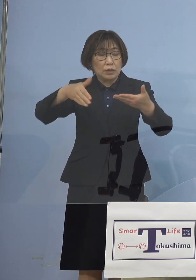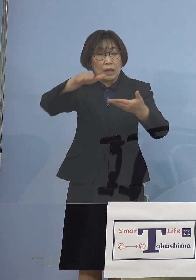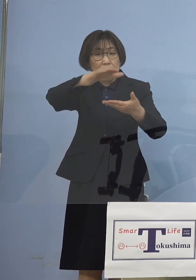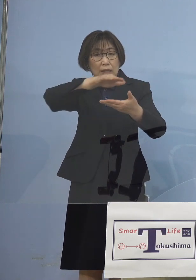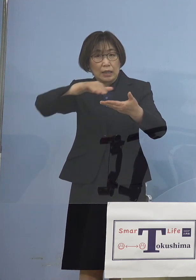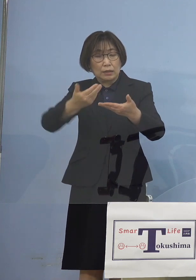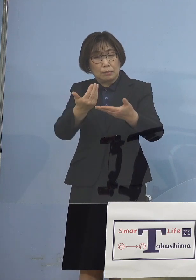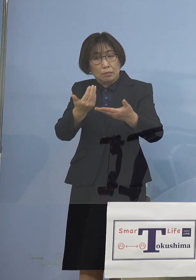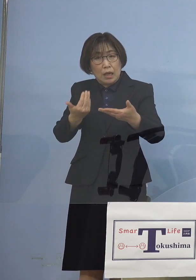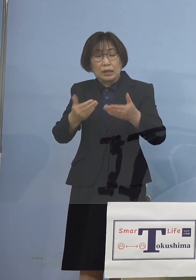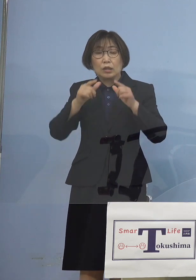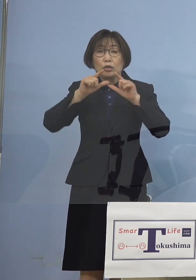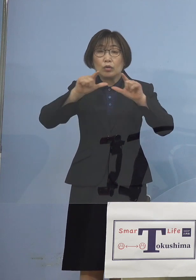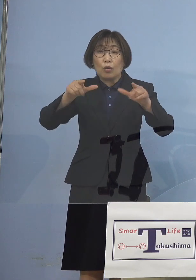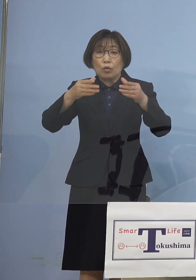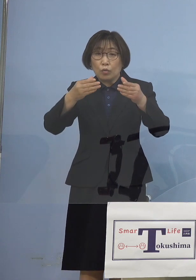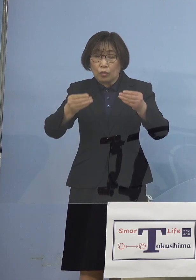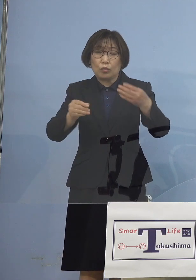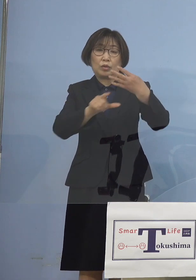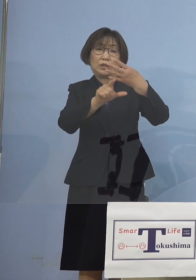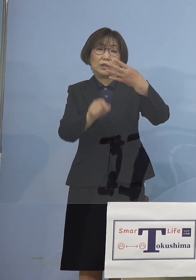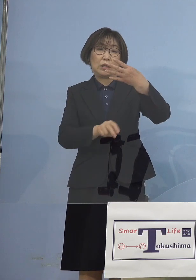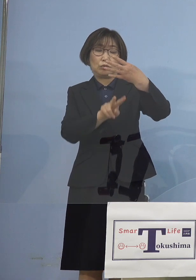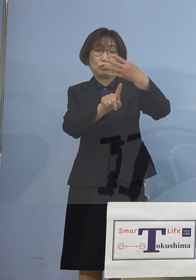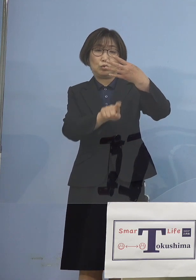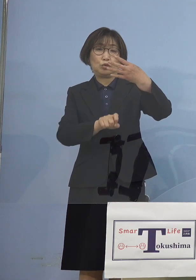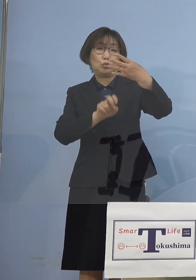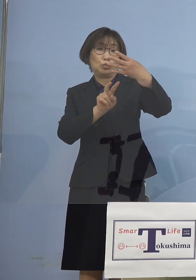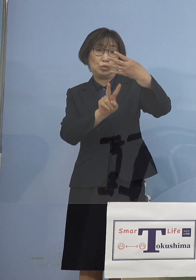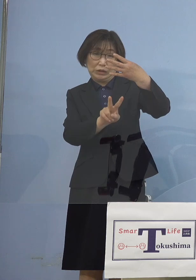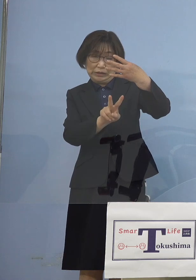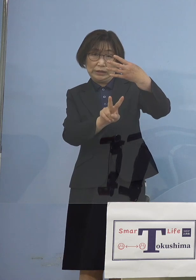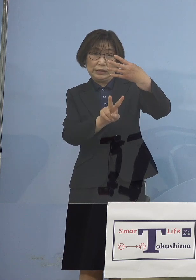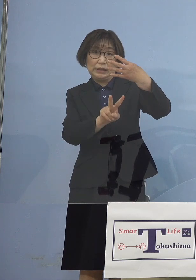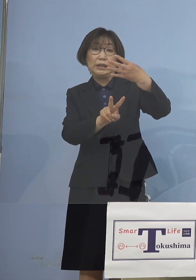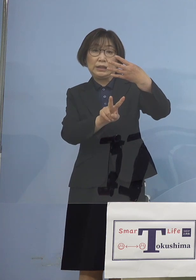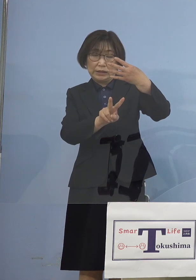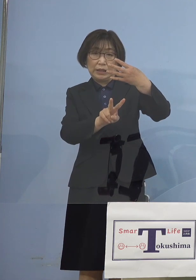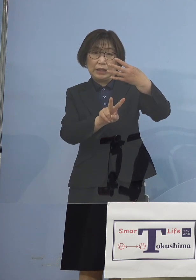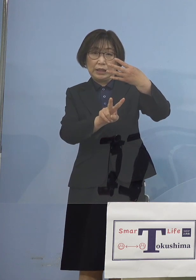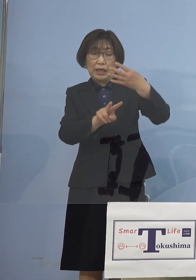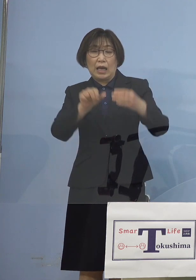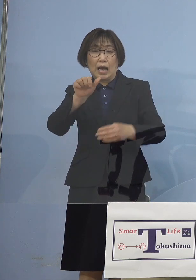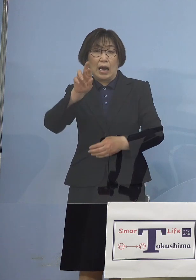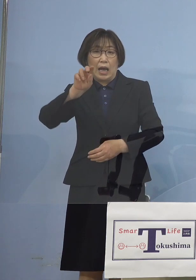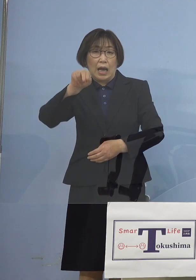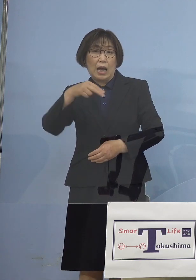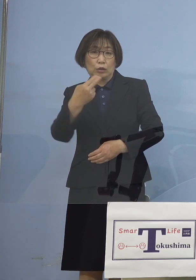そして4月12日2段階アラートを 上げさせていただきまして